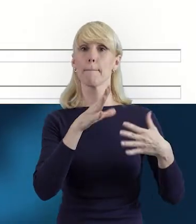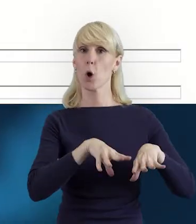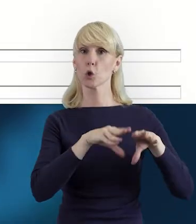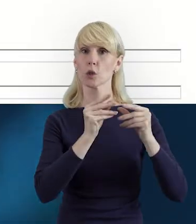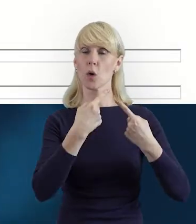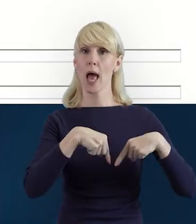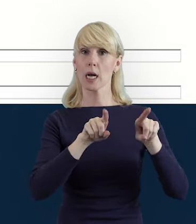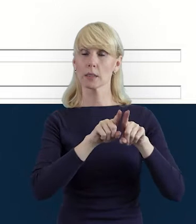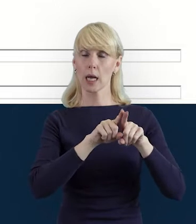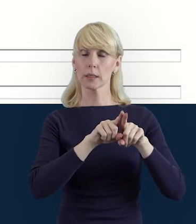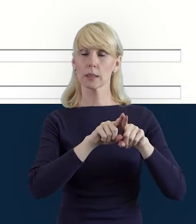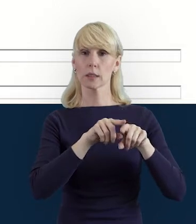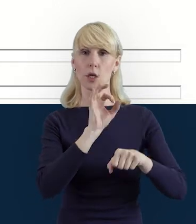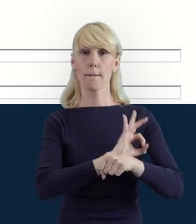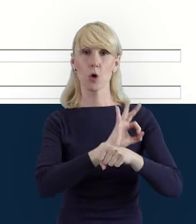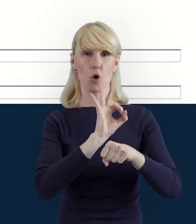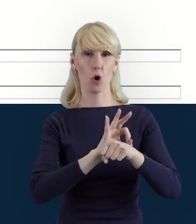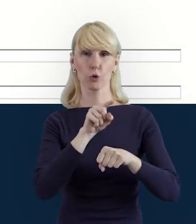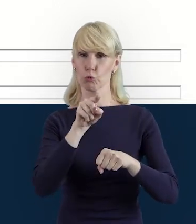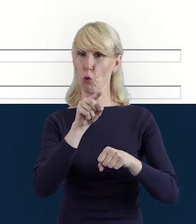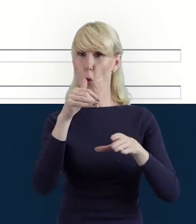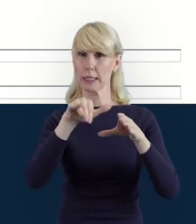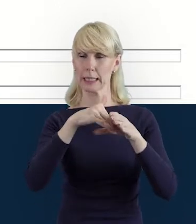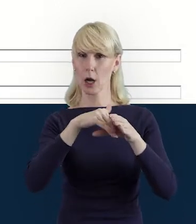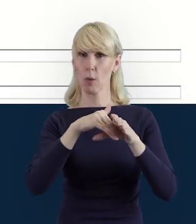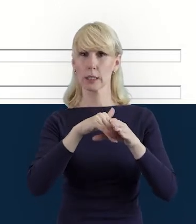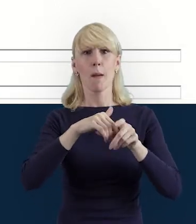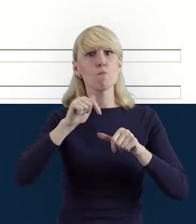tę zakładkę bezwzględnie należy wypełnić